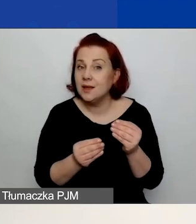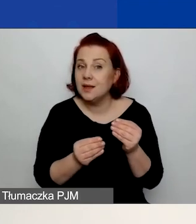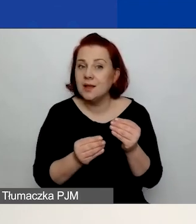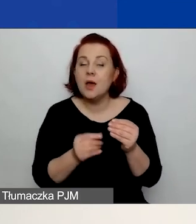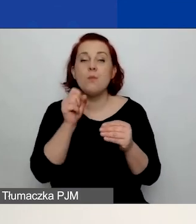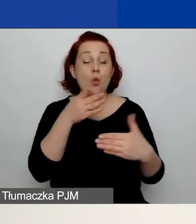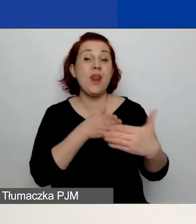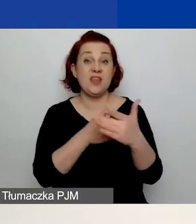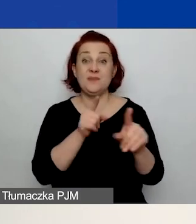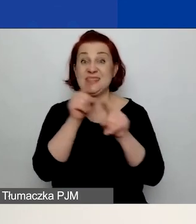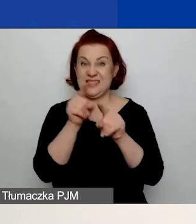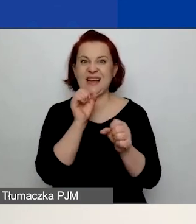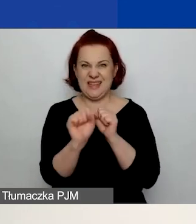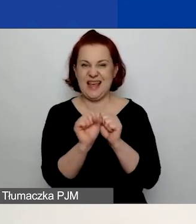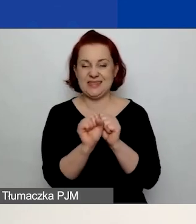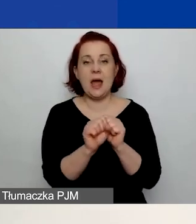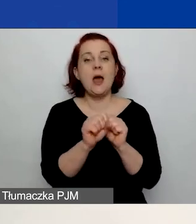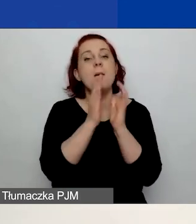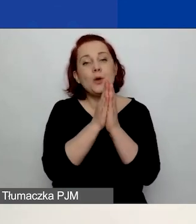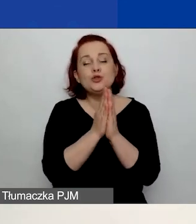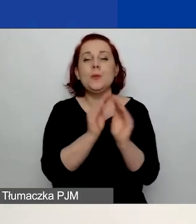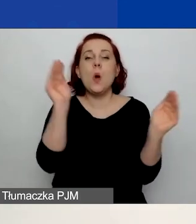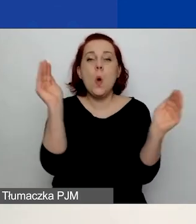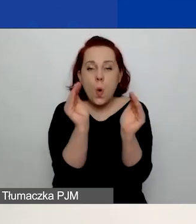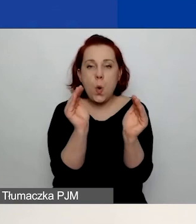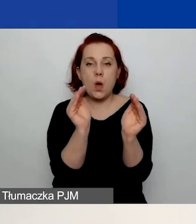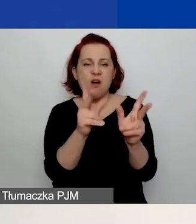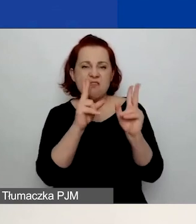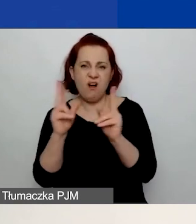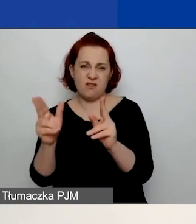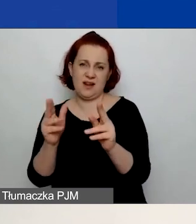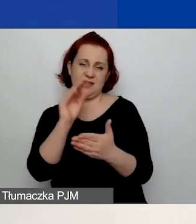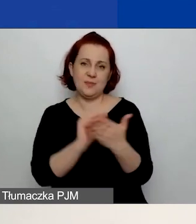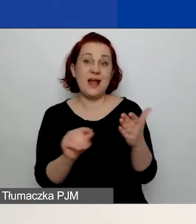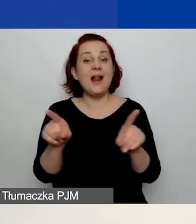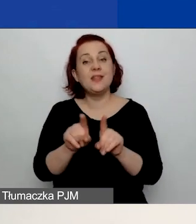więc prosimy z jednej strony o zwięzłość, a z drugiej strony przedstawcie waszą organizację,